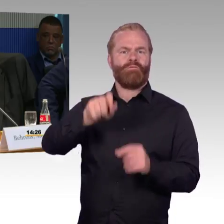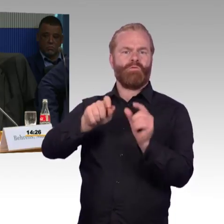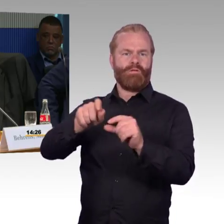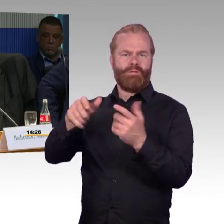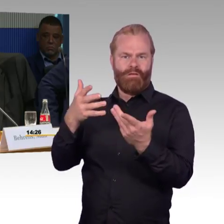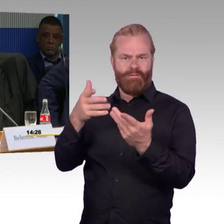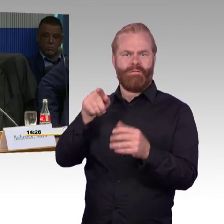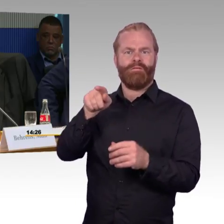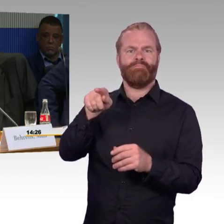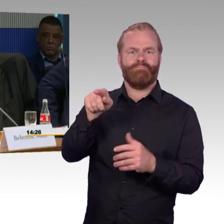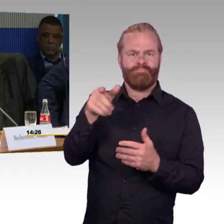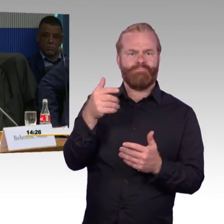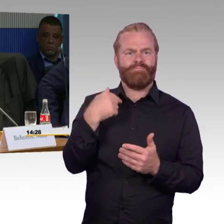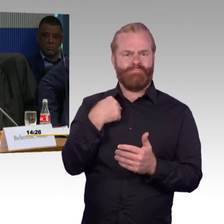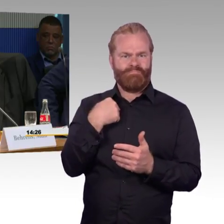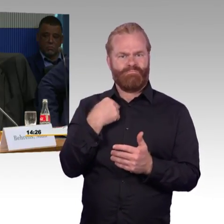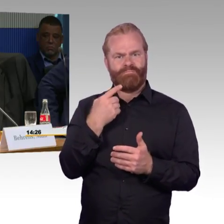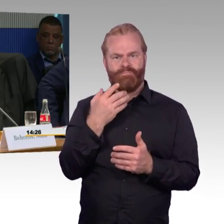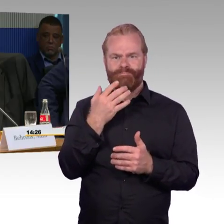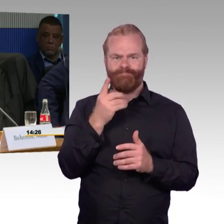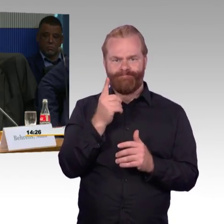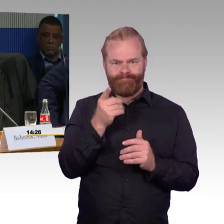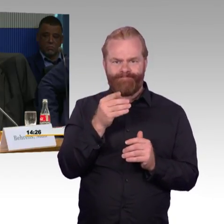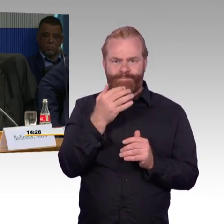und dann auf der anderen Seite zurückfahren, um in Wolmirstedt auszusteigen.